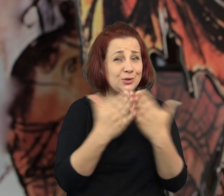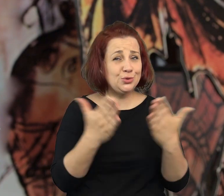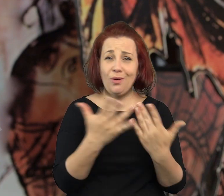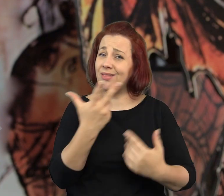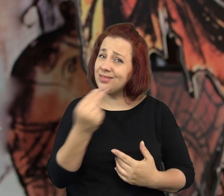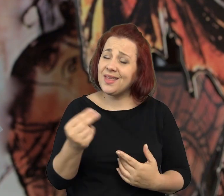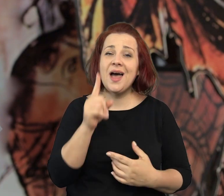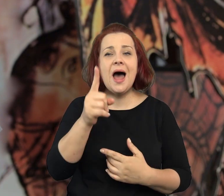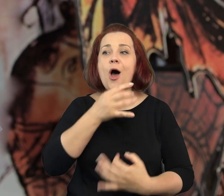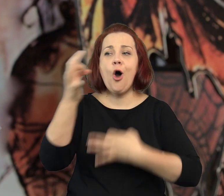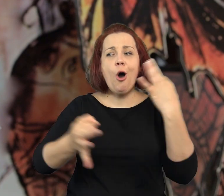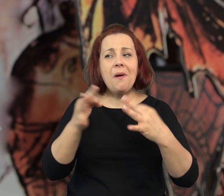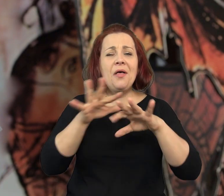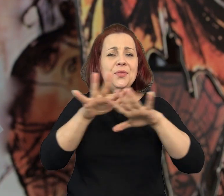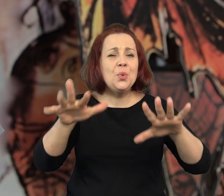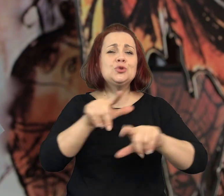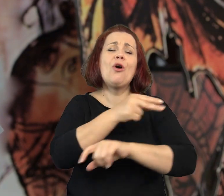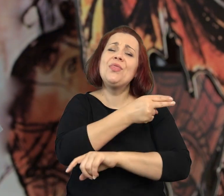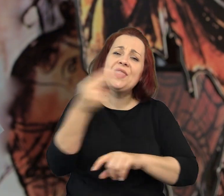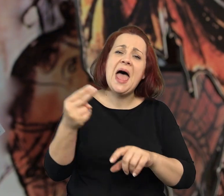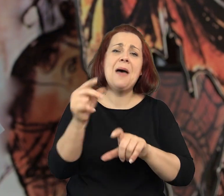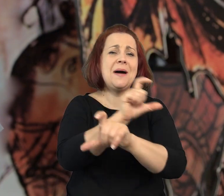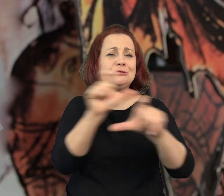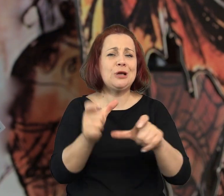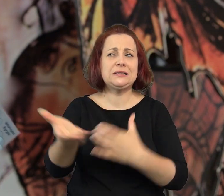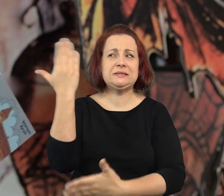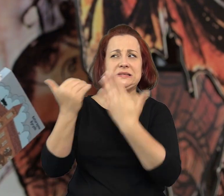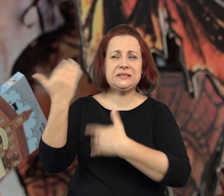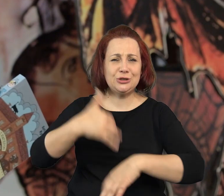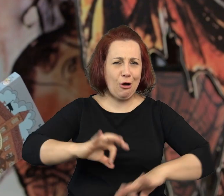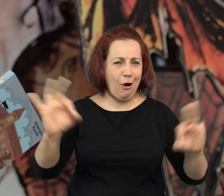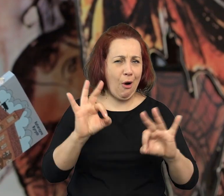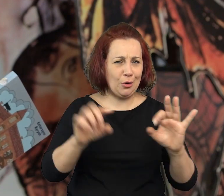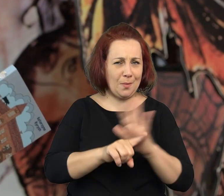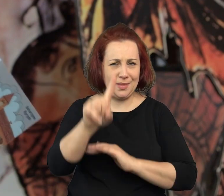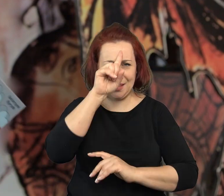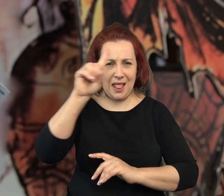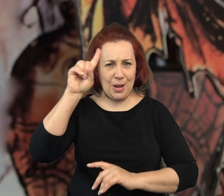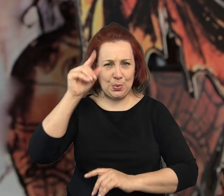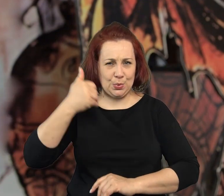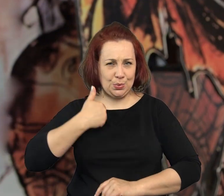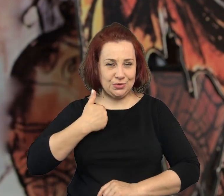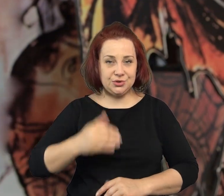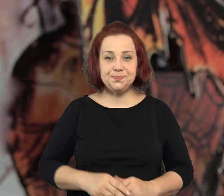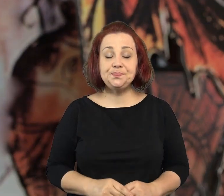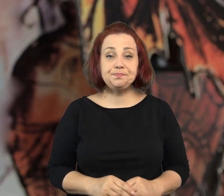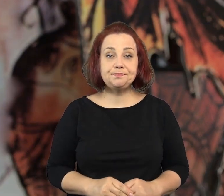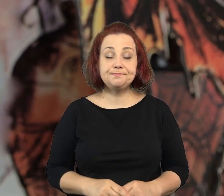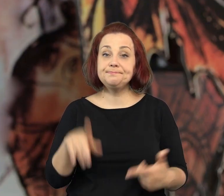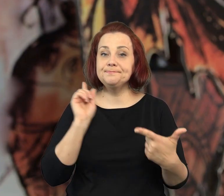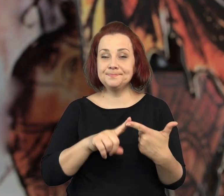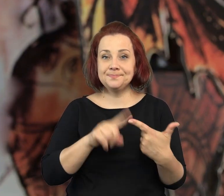Książka, która nie jest wesoła ale mówi bardzo wiele o tamtych nieprzyjaznych ludziom czasach.